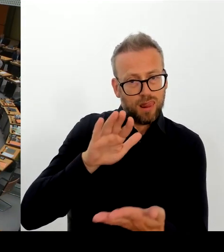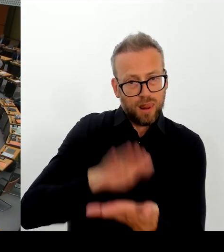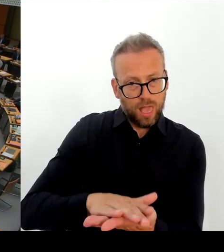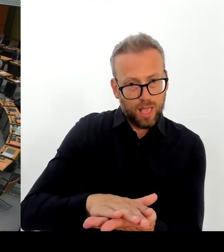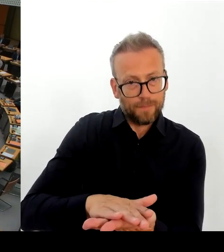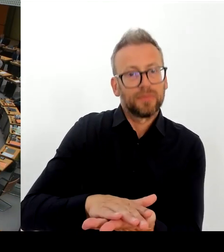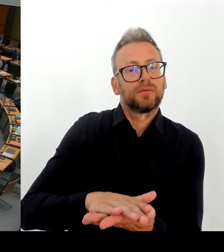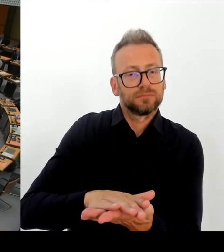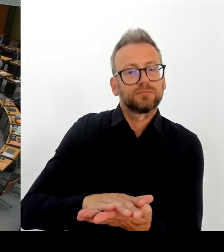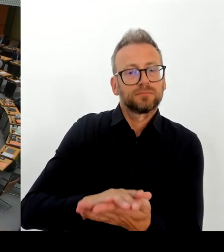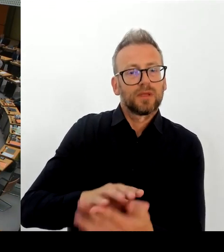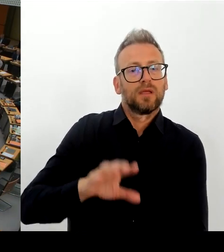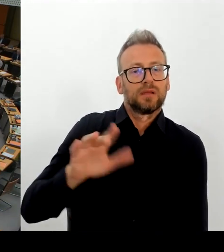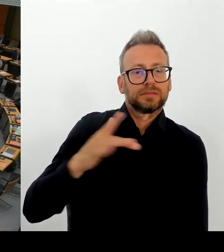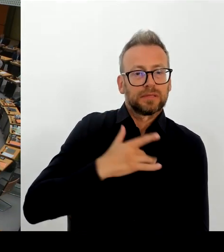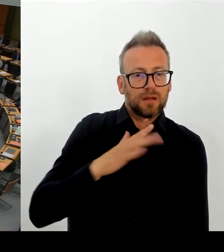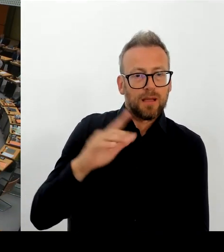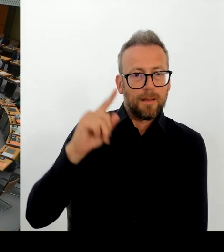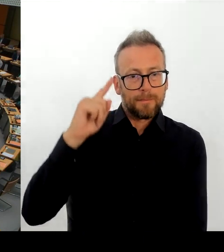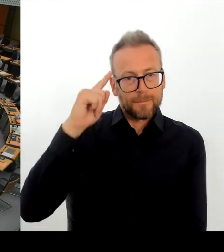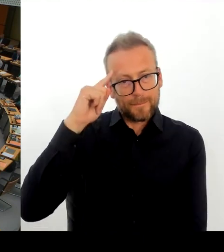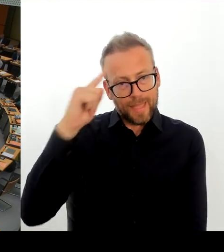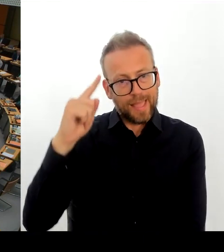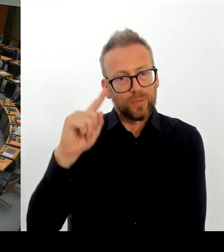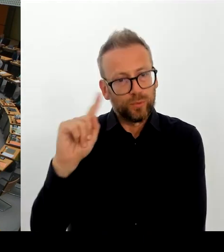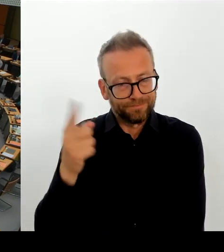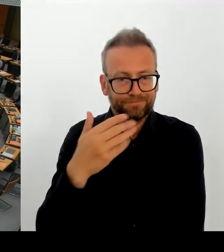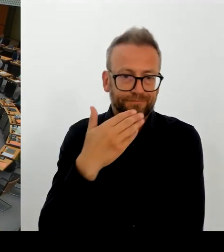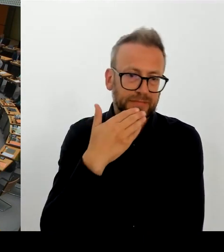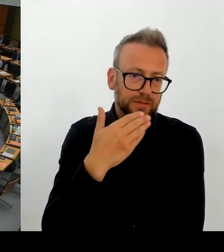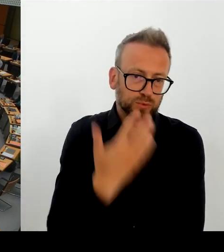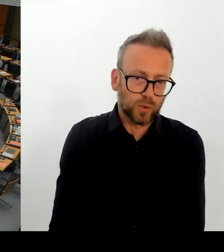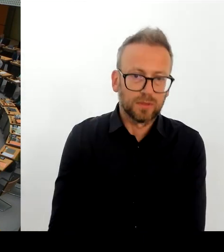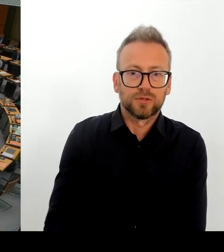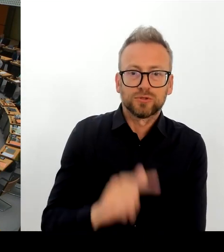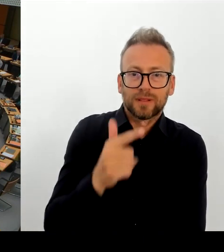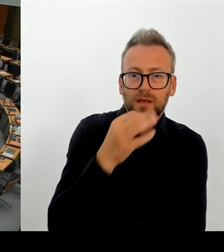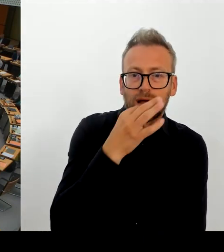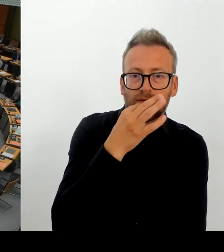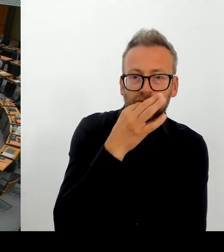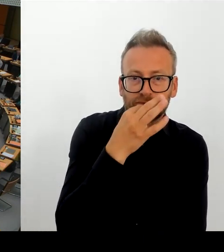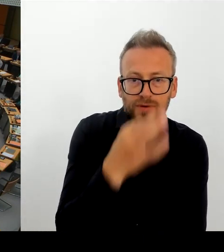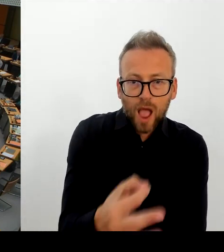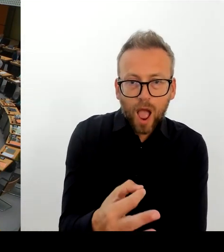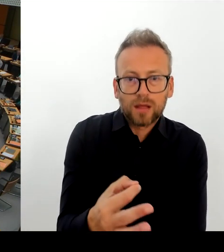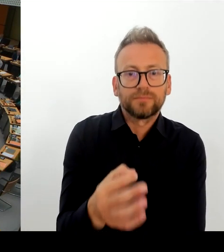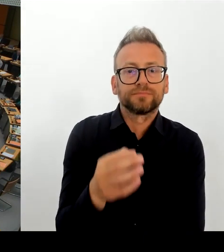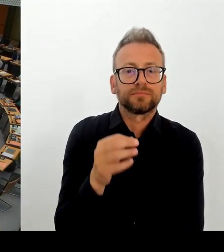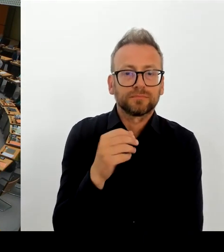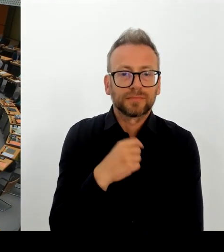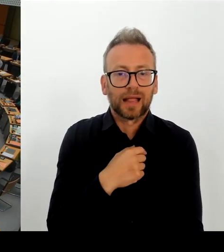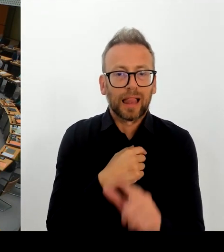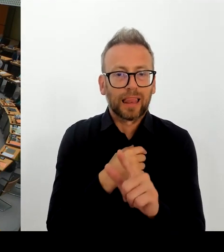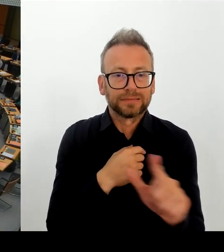Geehrter Senat. Wie wird sich denn Berlin dazu verhalten Moldau und Georgien als sicheres